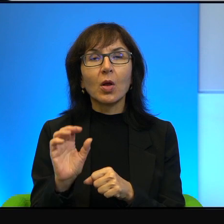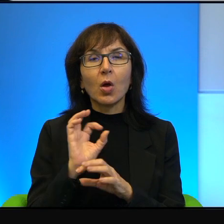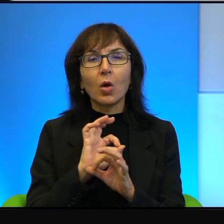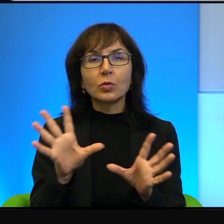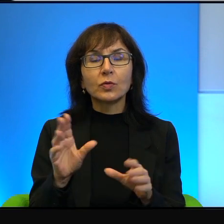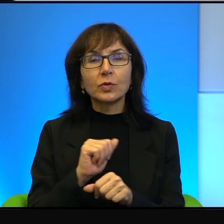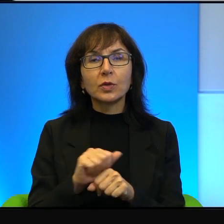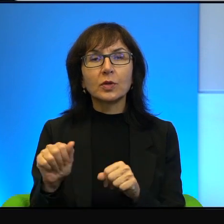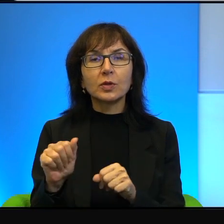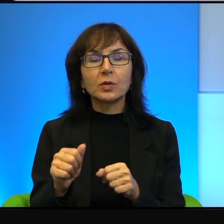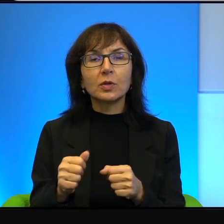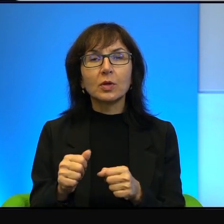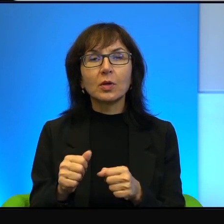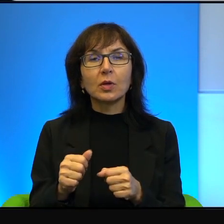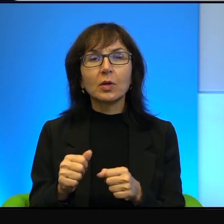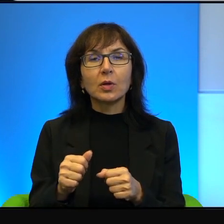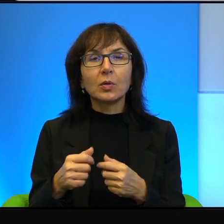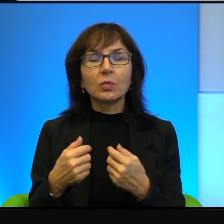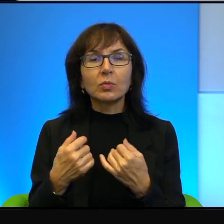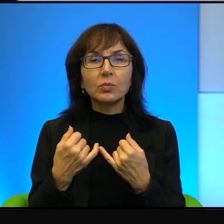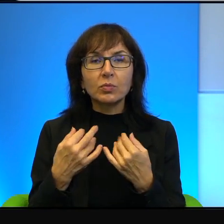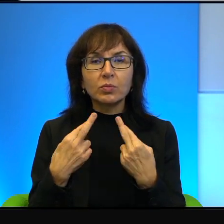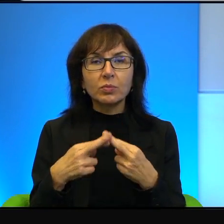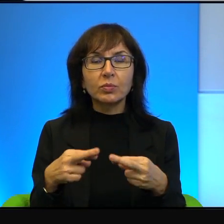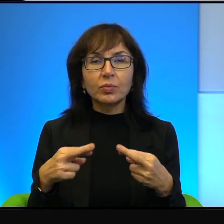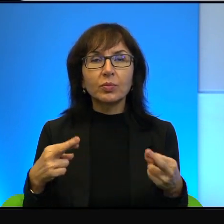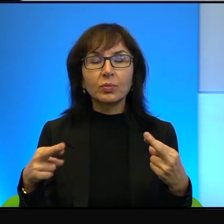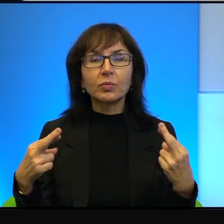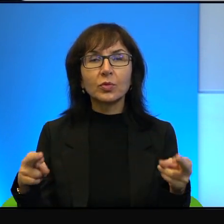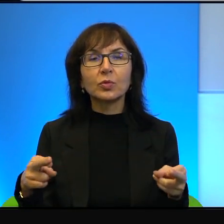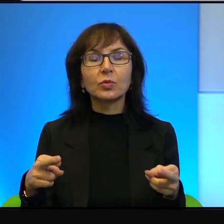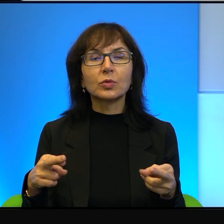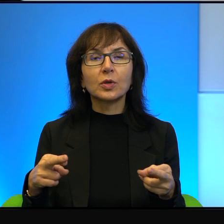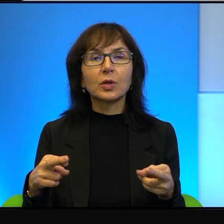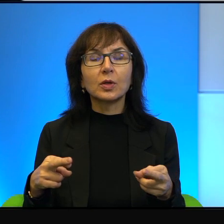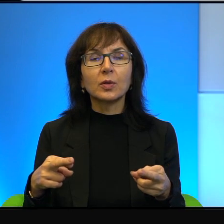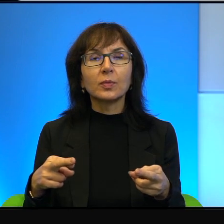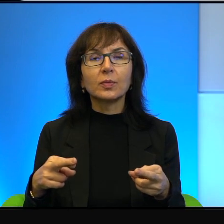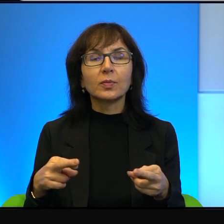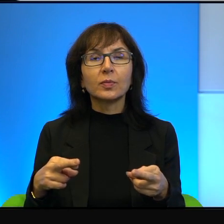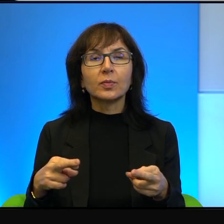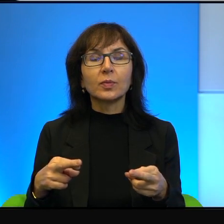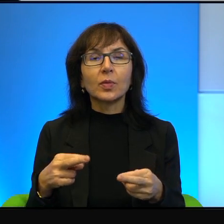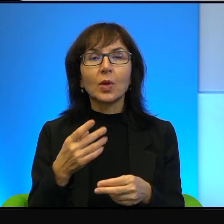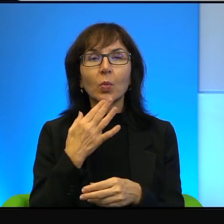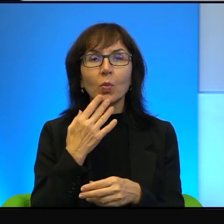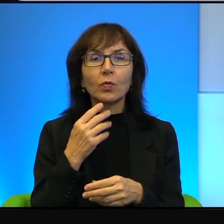wiele bardziej skomplikowane i złożone. Natomiast podkreślam z całą mocą,